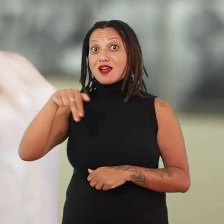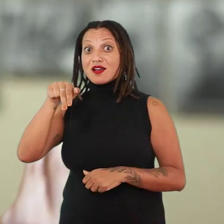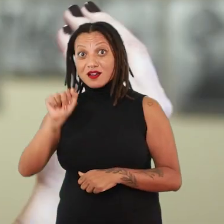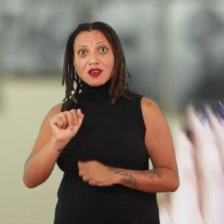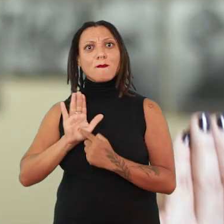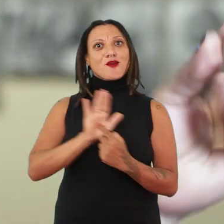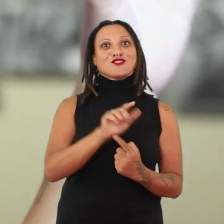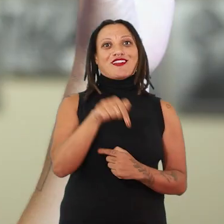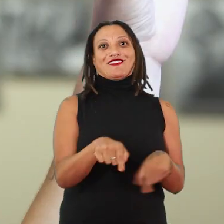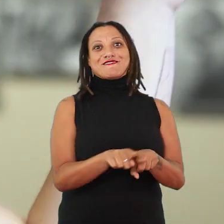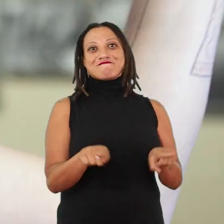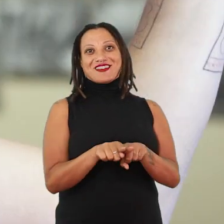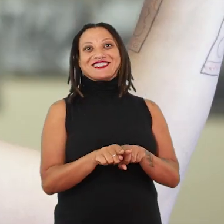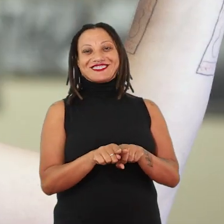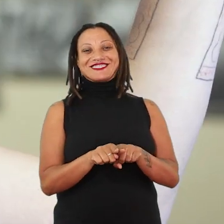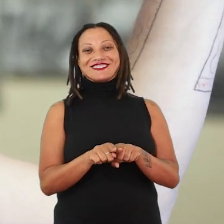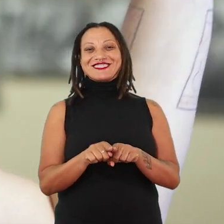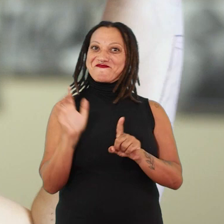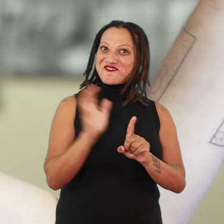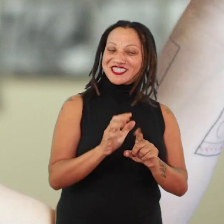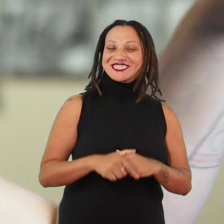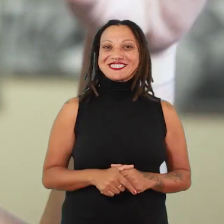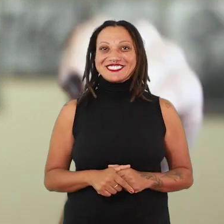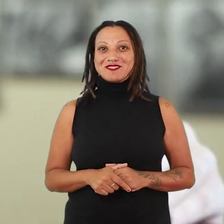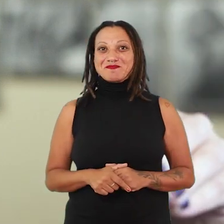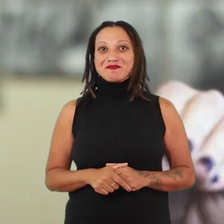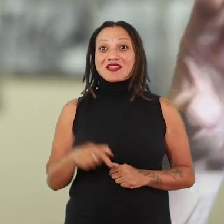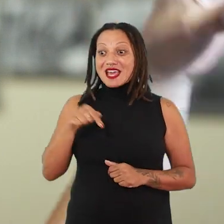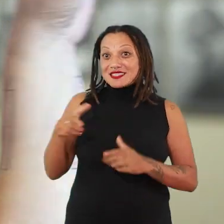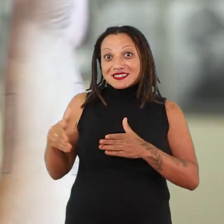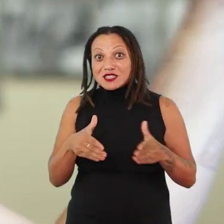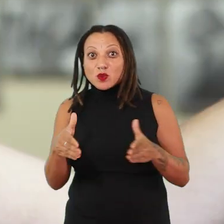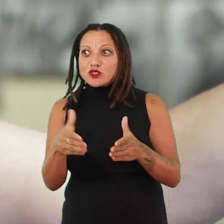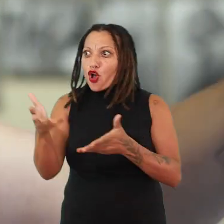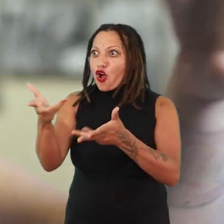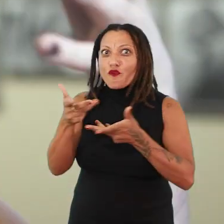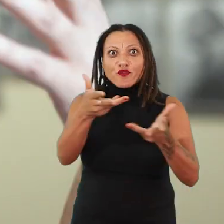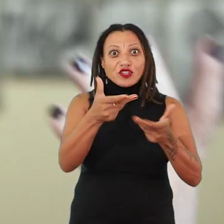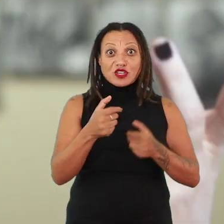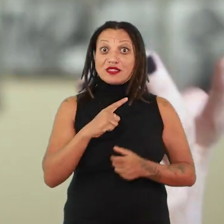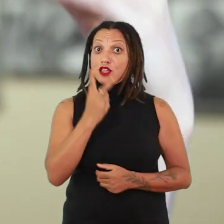Nesse circuito, que eu acho que é o convite que a gente pode deixar, pra que essas duas exposições: